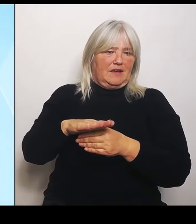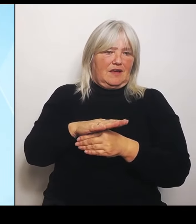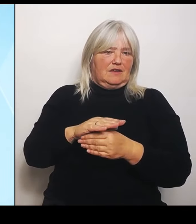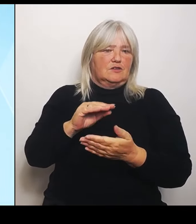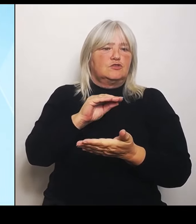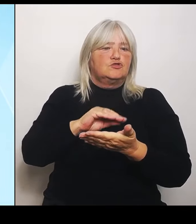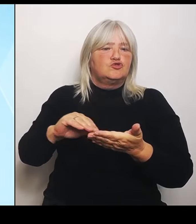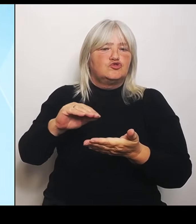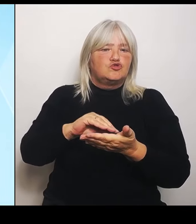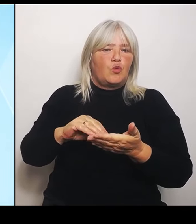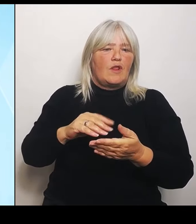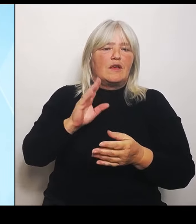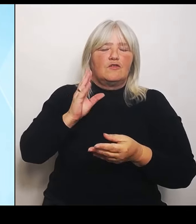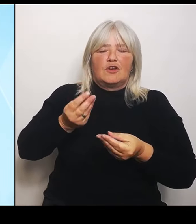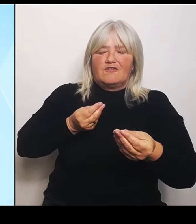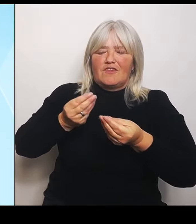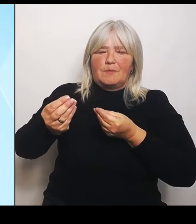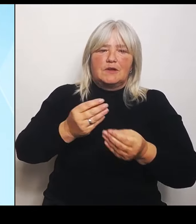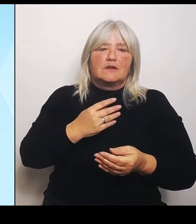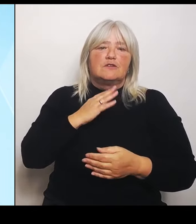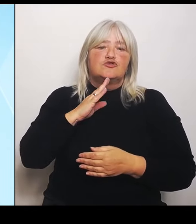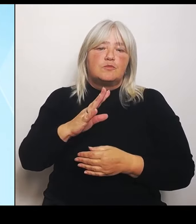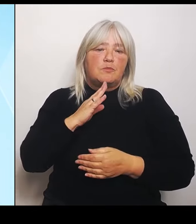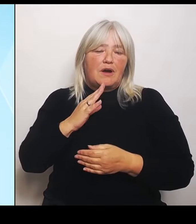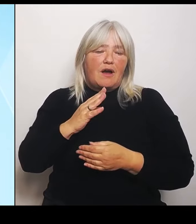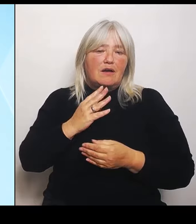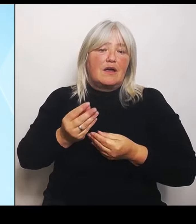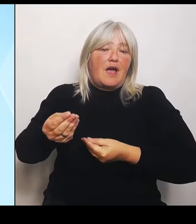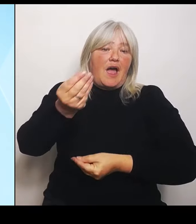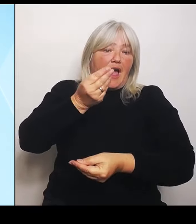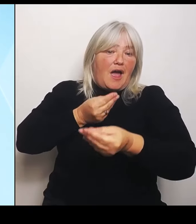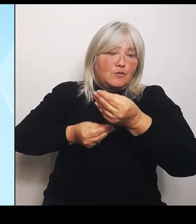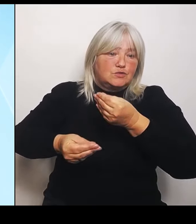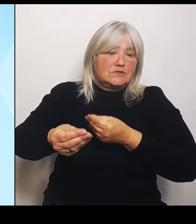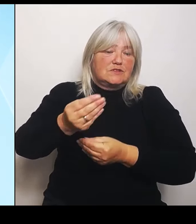Begegnungsmaßnahmen im kulturellen Austausch und die freundschaftlichen